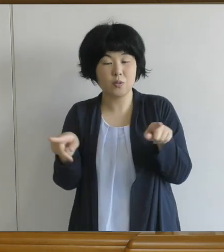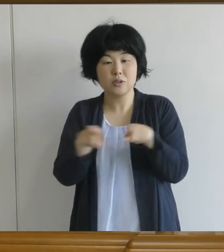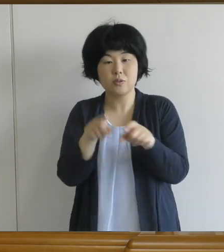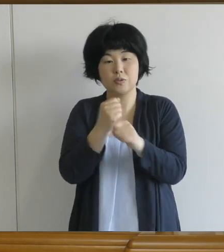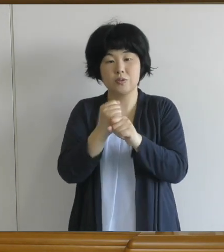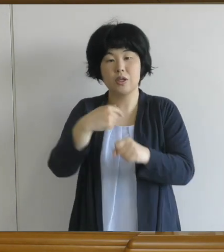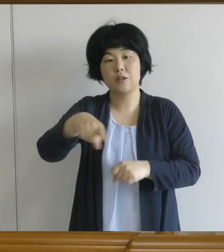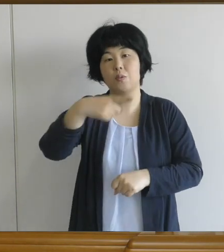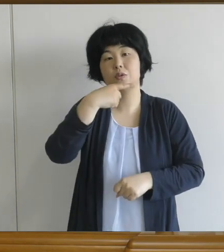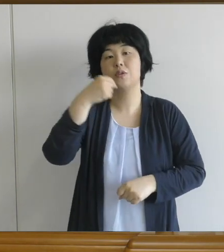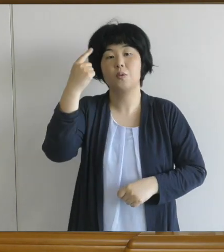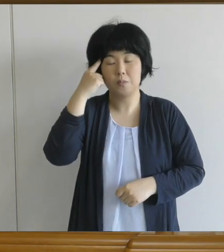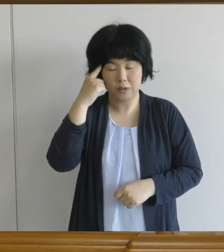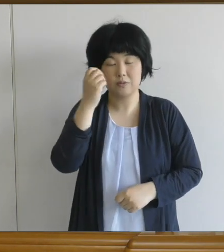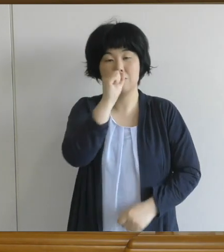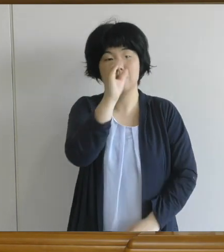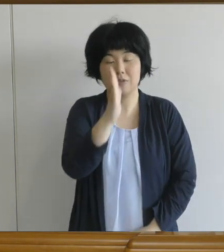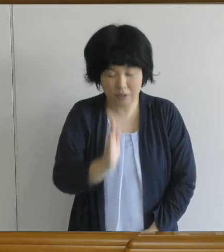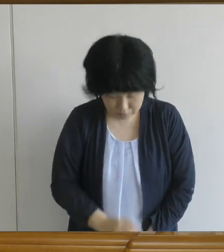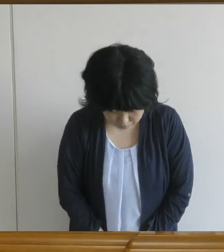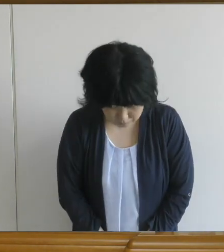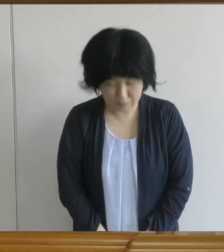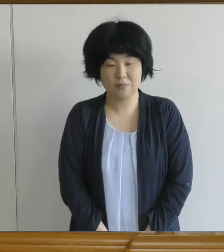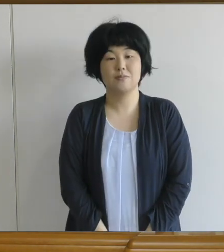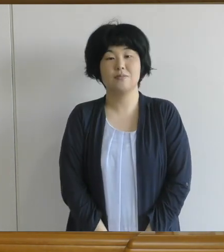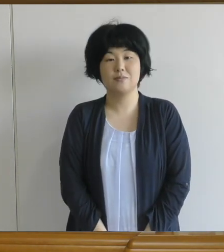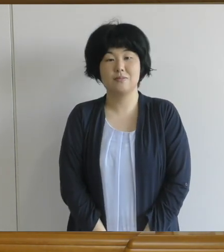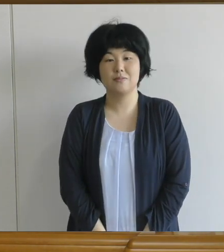どうぞよろしくお願い致します。